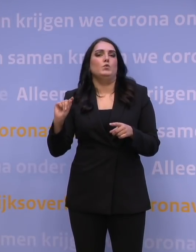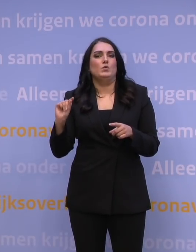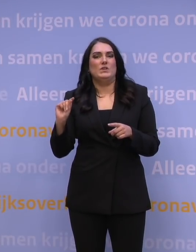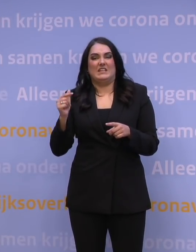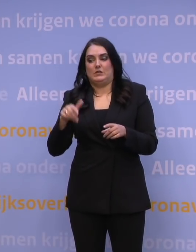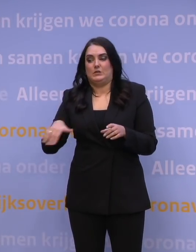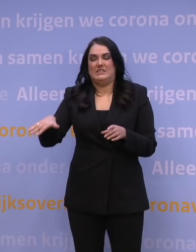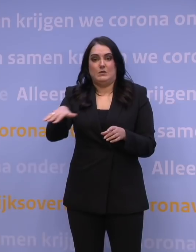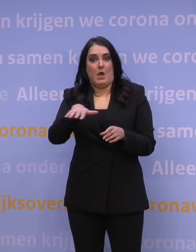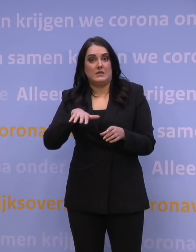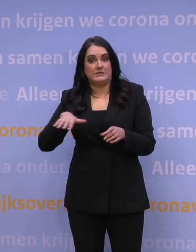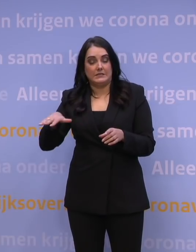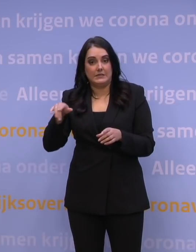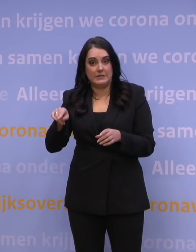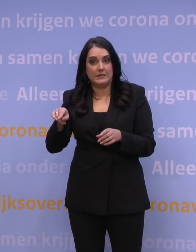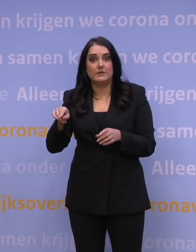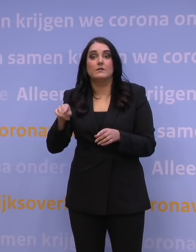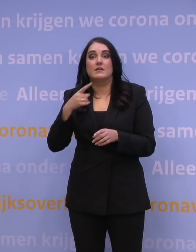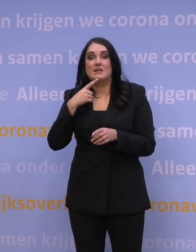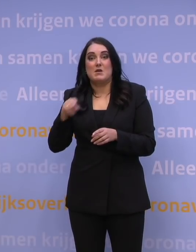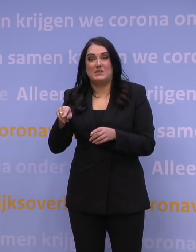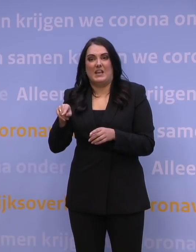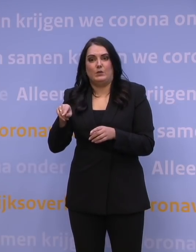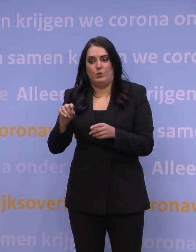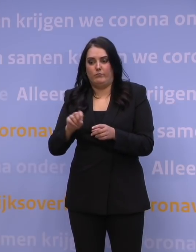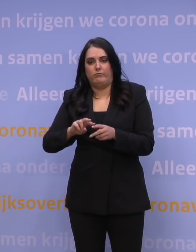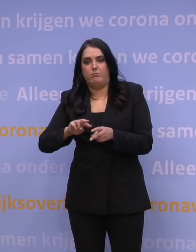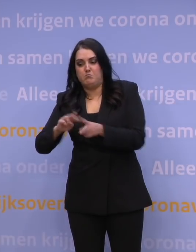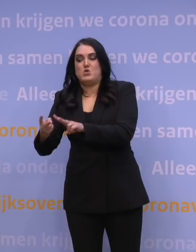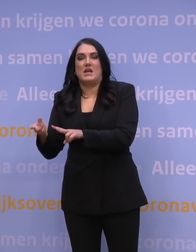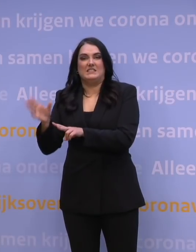maar ook een dusdanige escapemutatie of een dusdanig onttrekken moet ik zeggen,